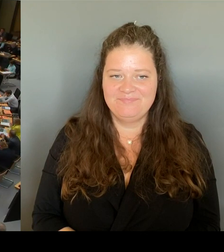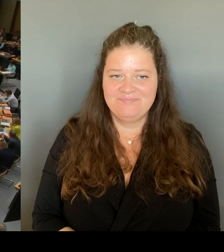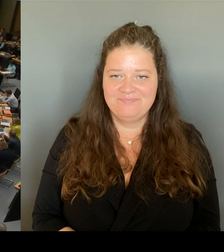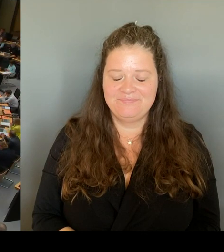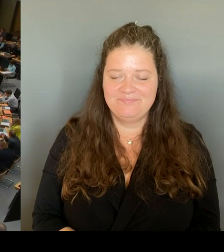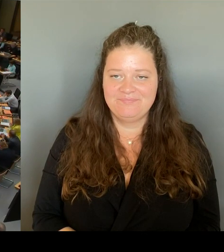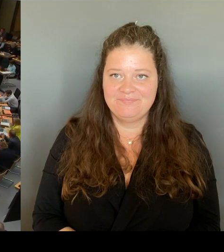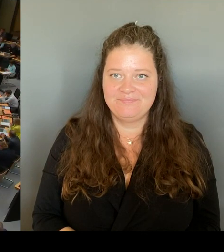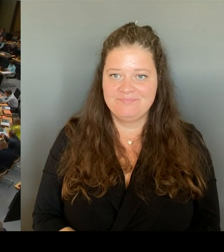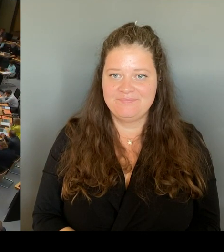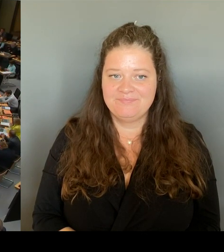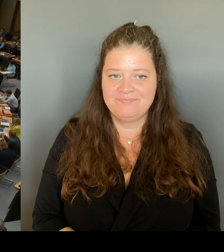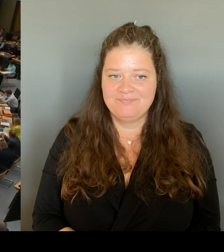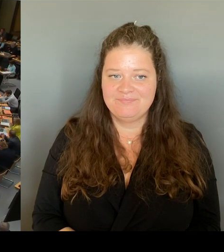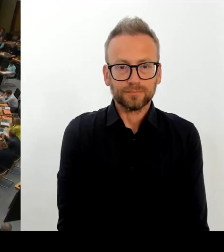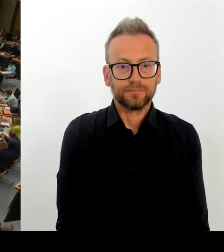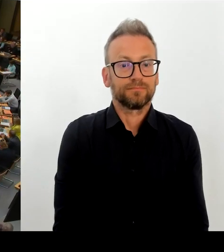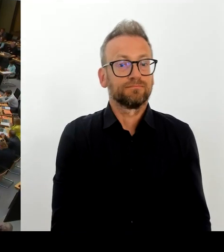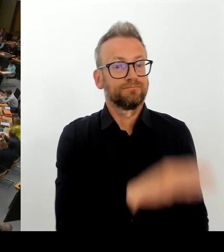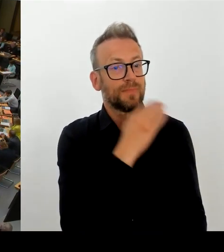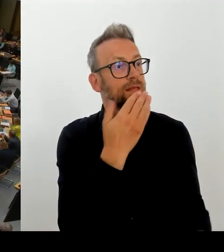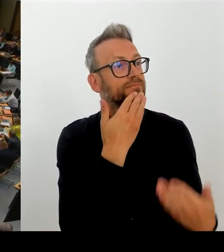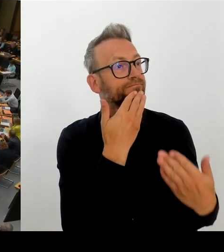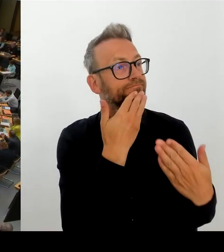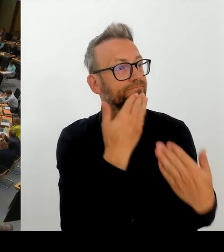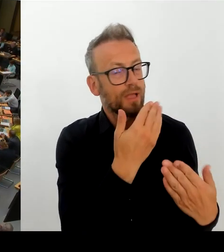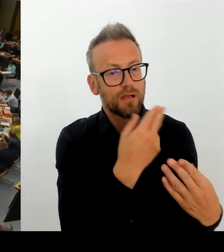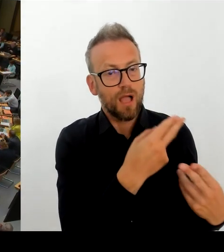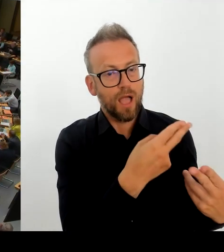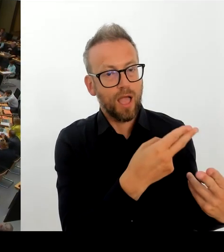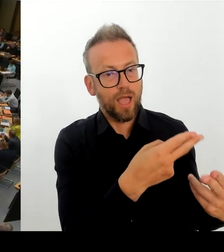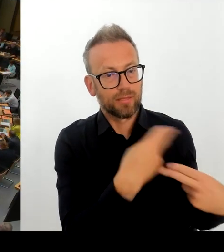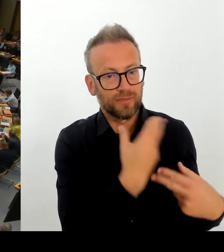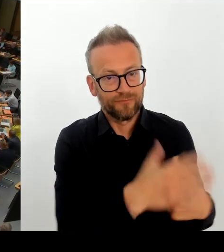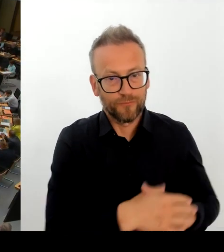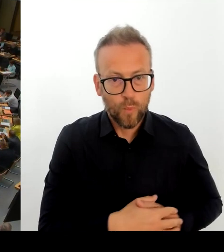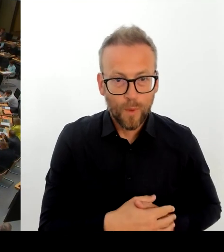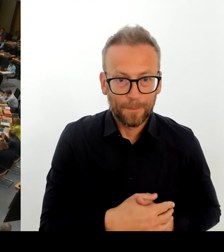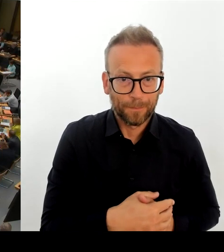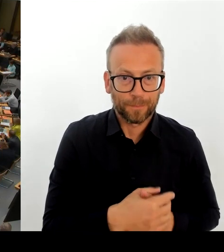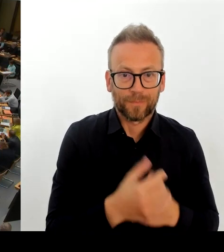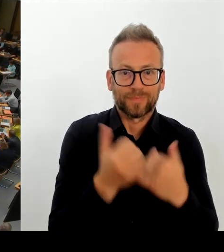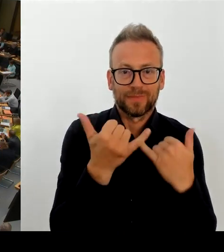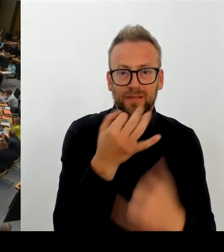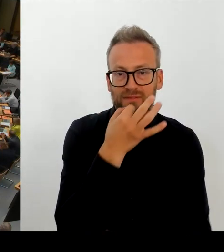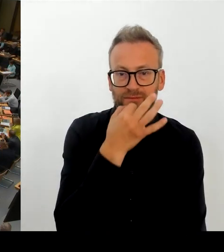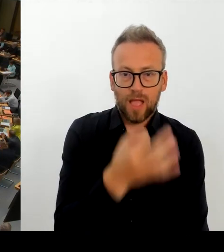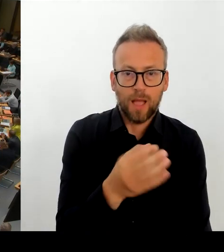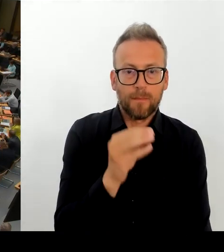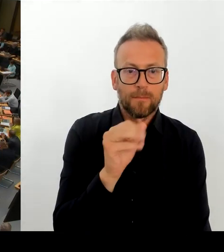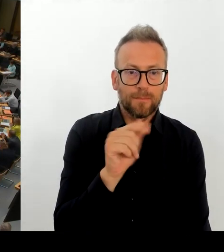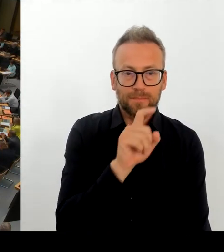interessieren, was die Rolle der Berliner Polizei am Leopoldplatz ist und wie die sich in Zukunft weiterentwickeln kann. (Rednerwechsel)